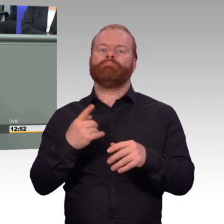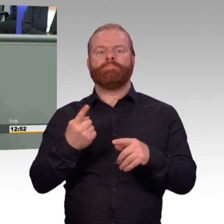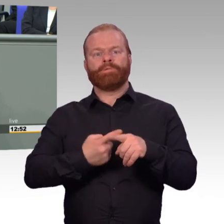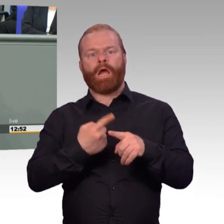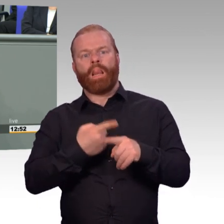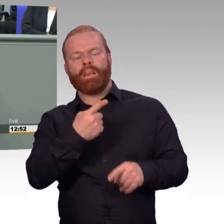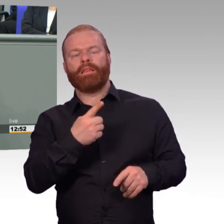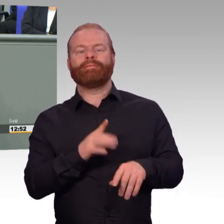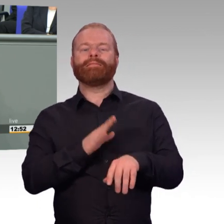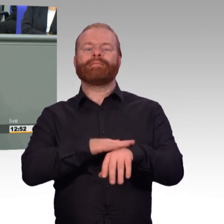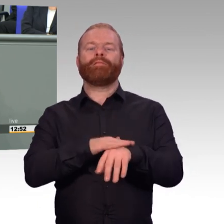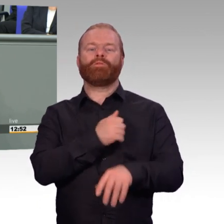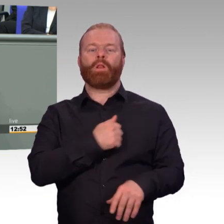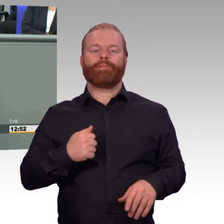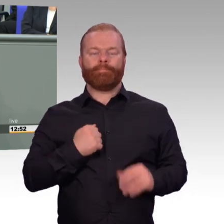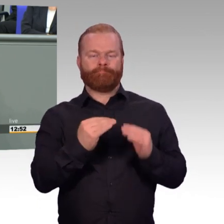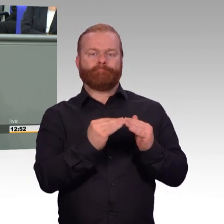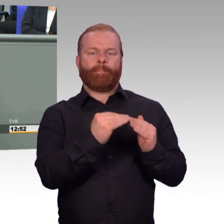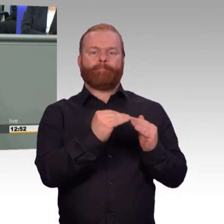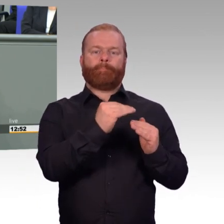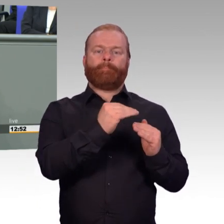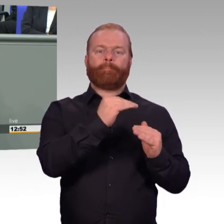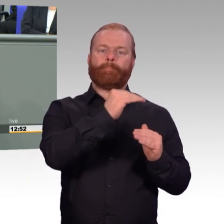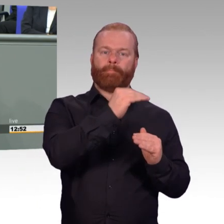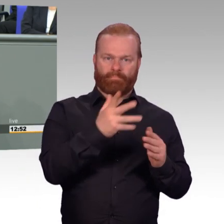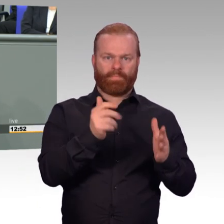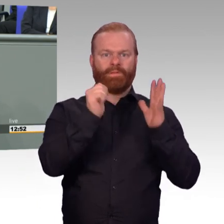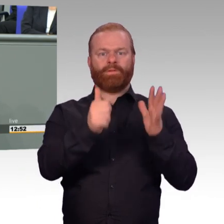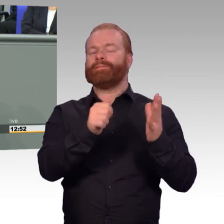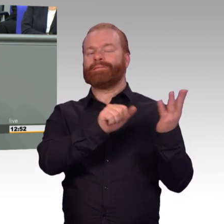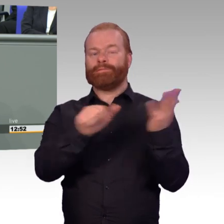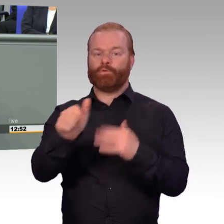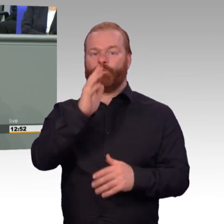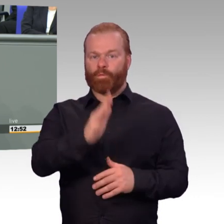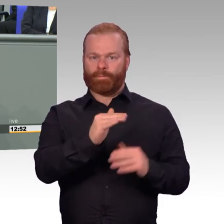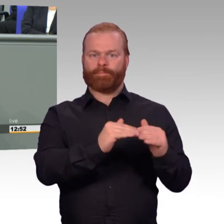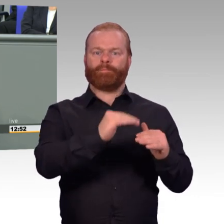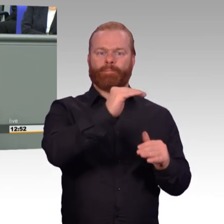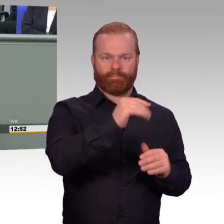und auch, wie ich meine, erwähnenswerter Erfolg. Das ist der richtige Weg und ein schlagkräftiges Indiz dafür,